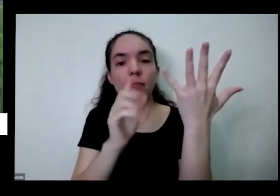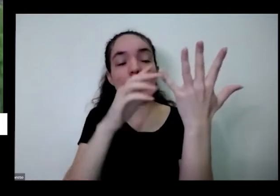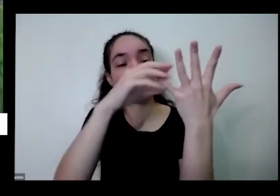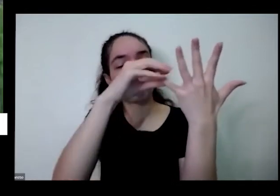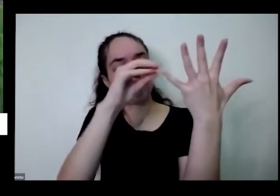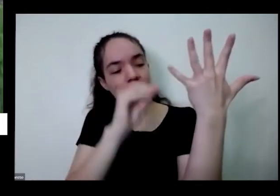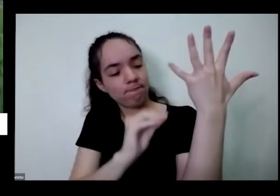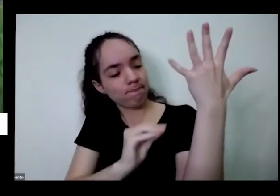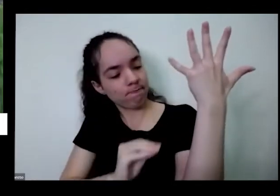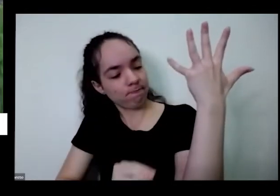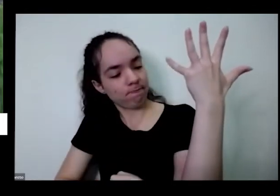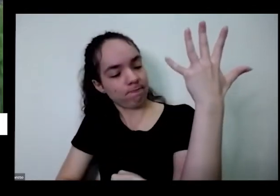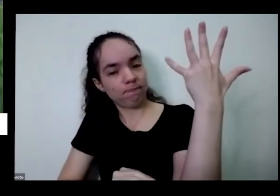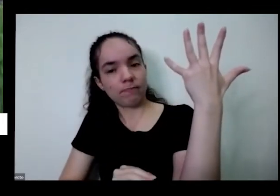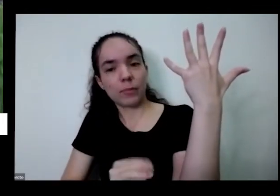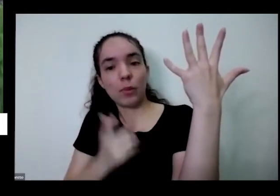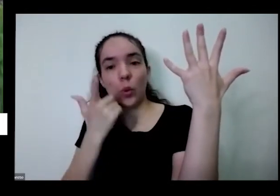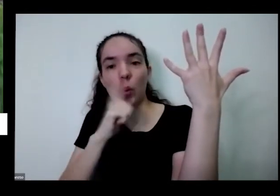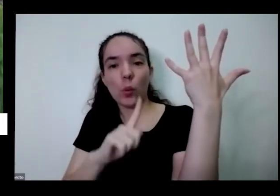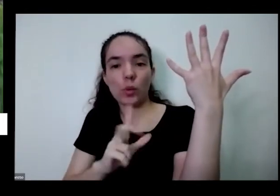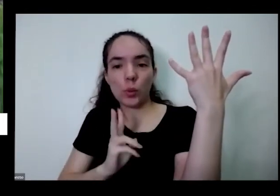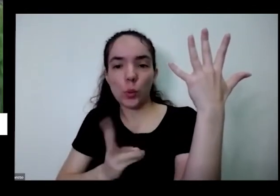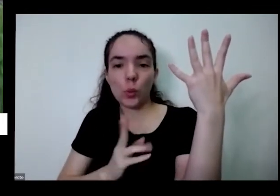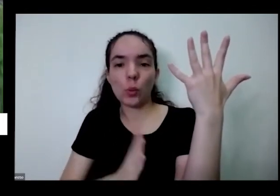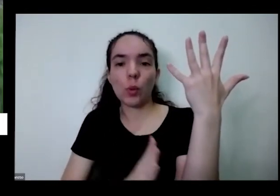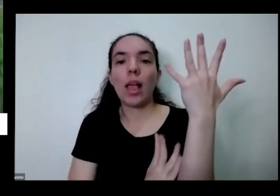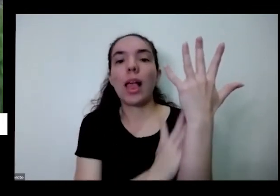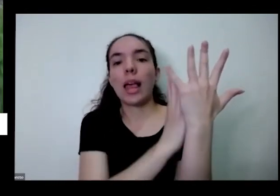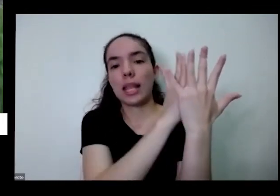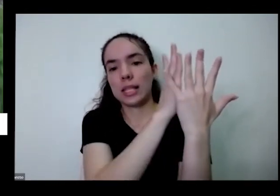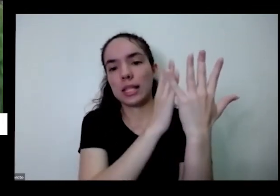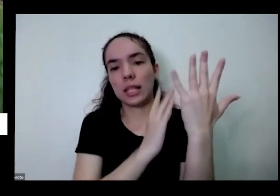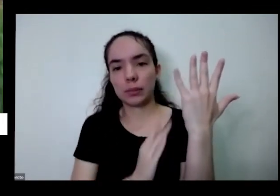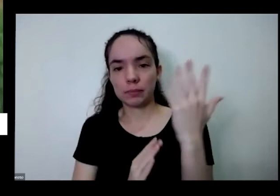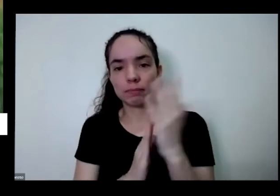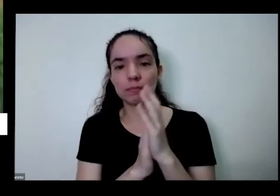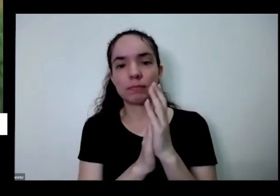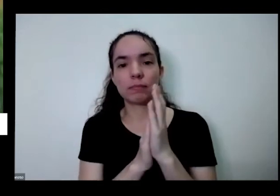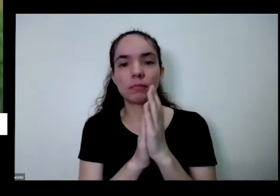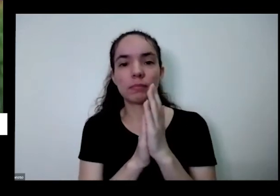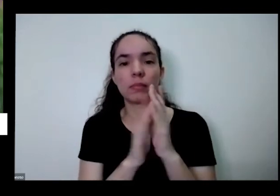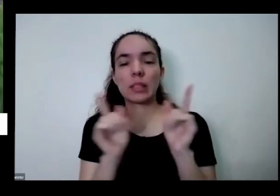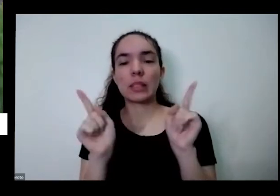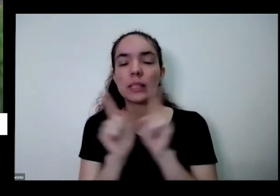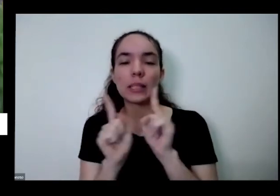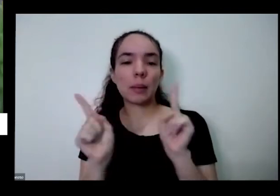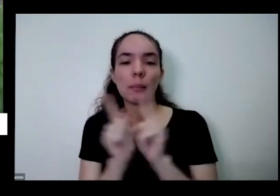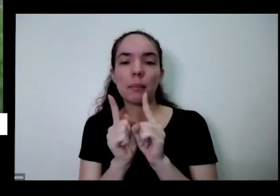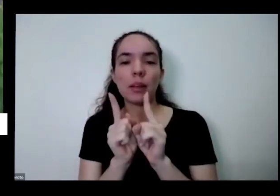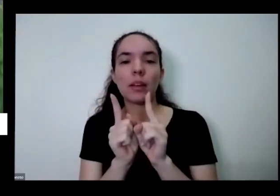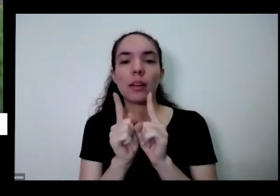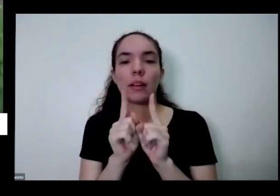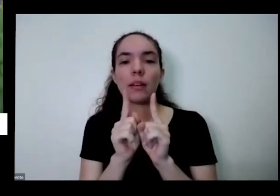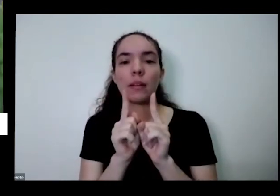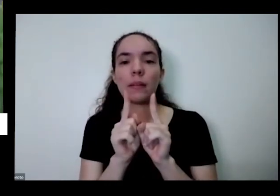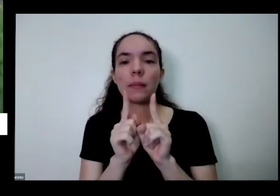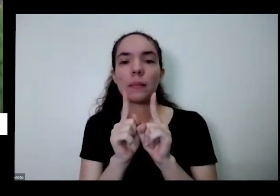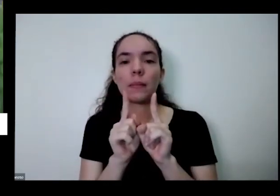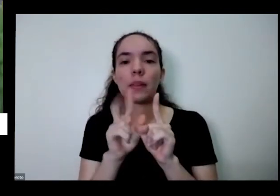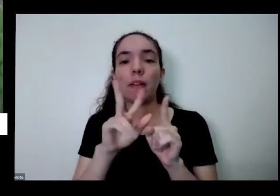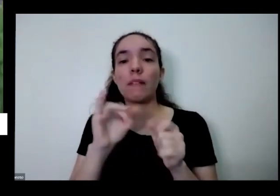e daí já tem um ganho Além disso não vai ter aquele problema de fazer a dentro da água mas